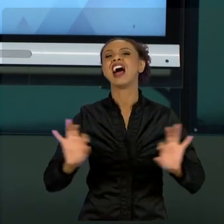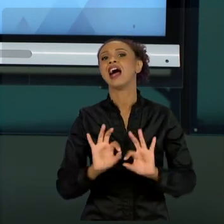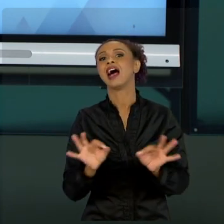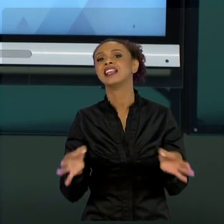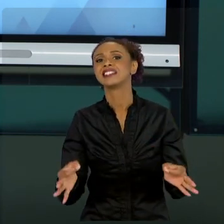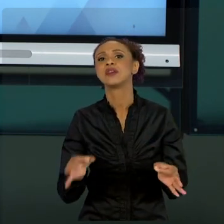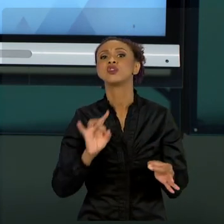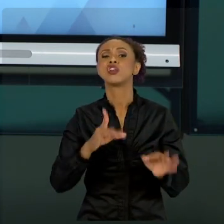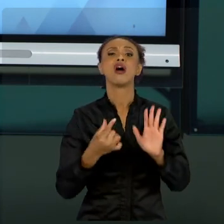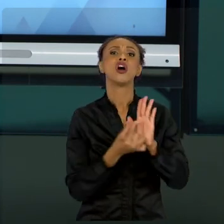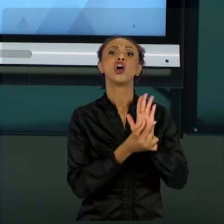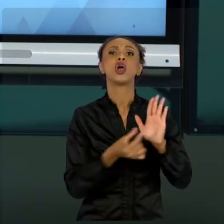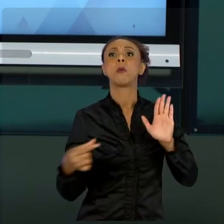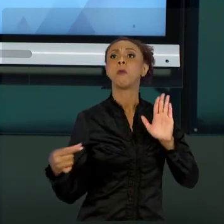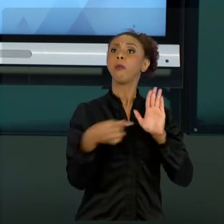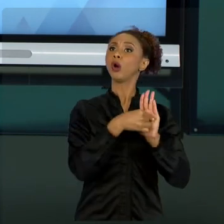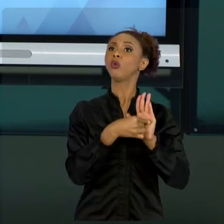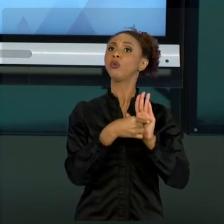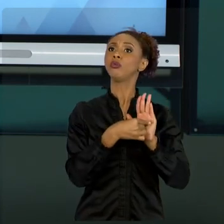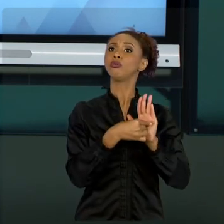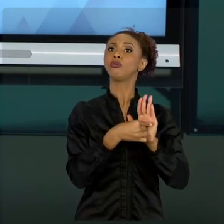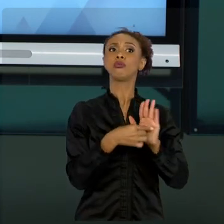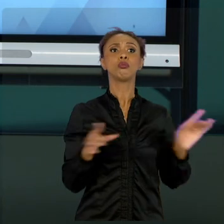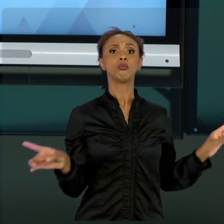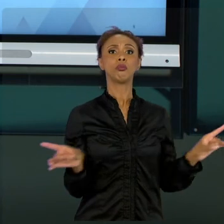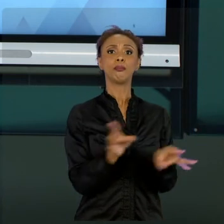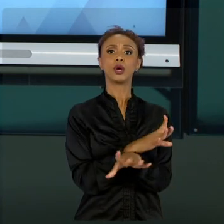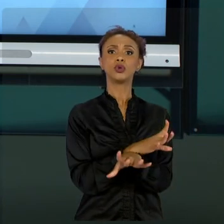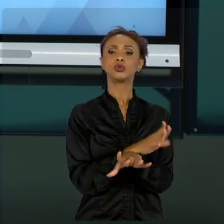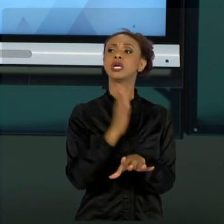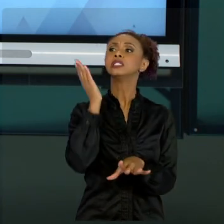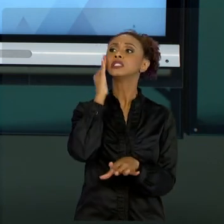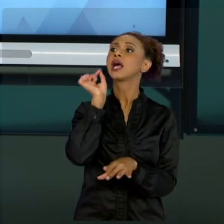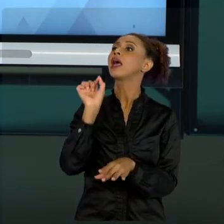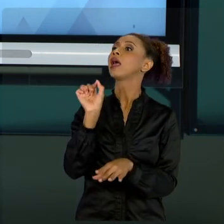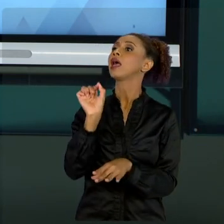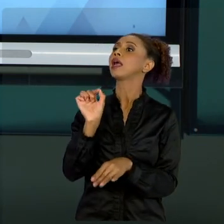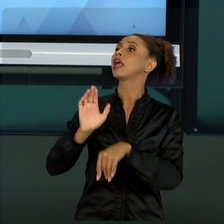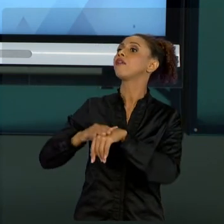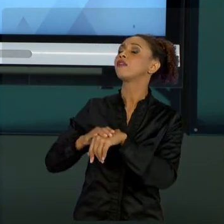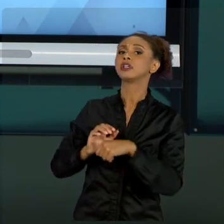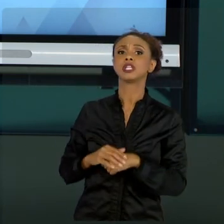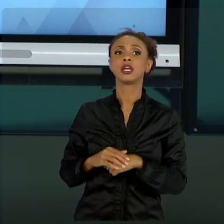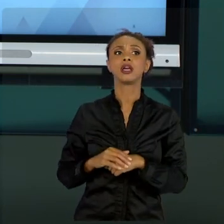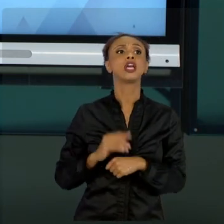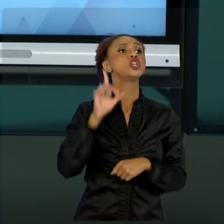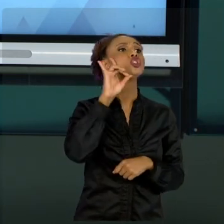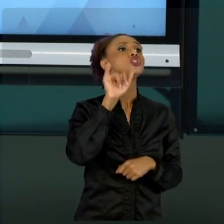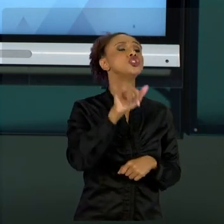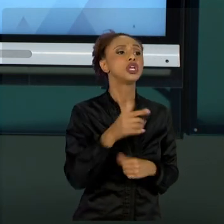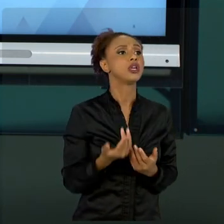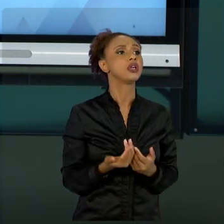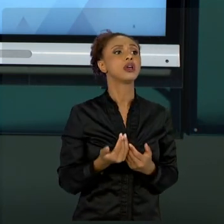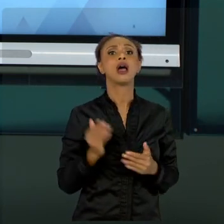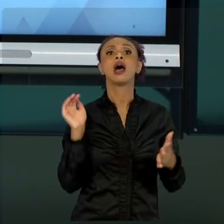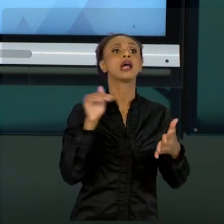PARAMETRIZAR QUEM VAI FAZER, QUANDO E QUAL O RESULTADO DESEJADO E FAZER O ACOMPANHAMENTO. ISTO